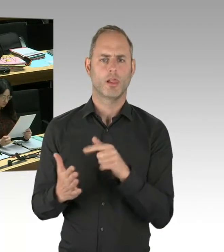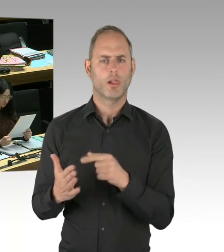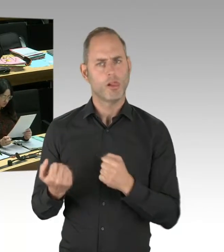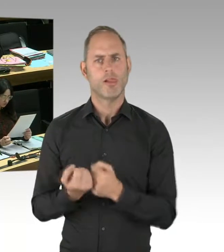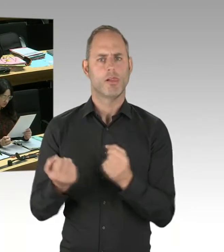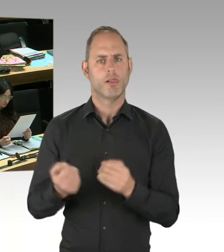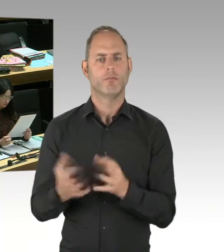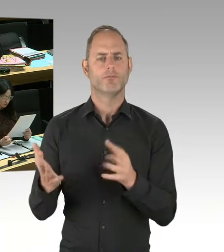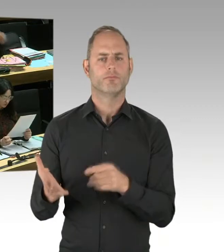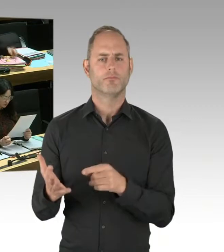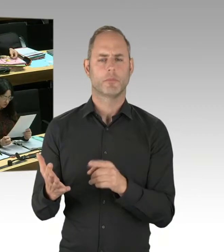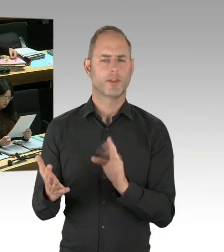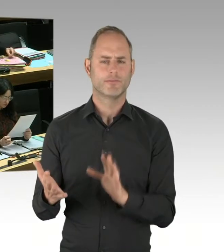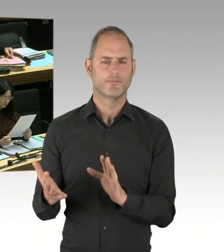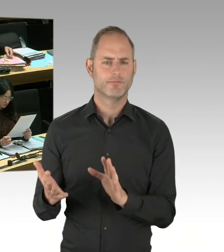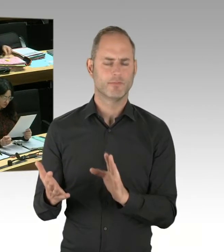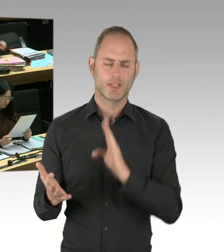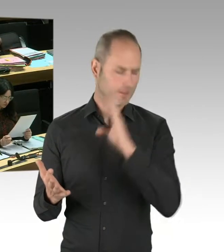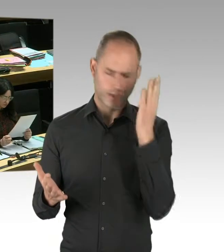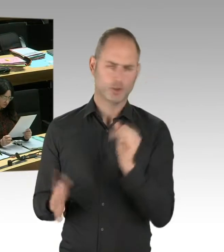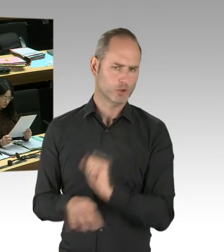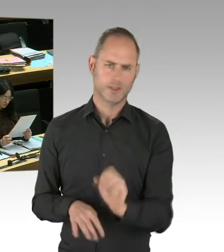auch der gewaltbereiten Salafisten in unserer Stadt an.